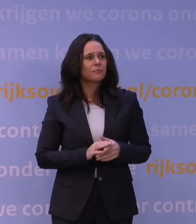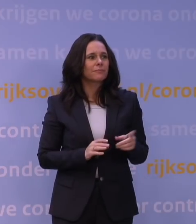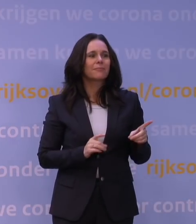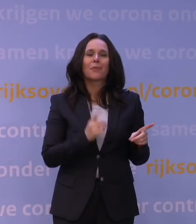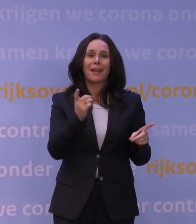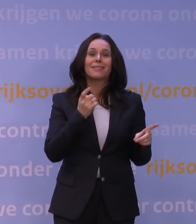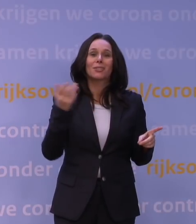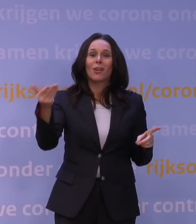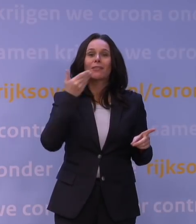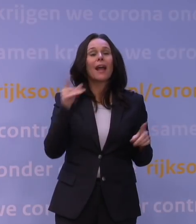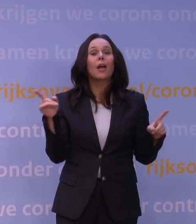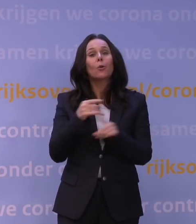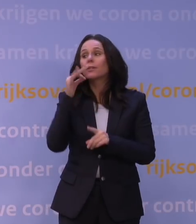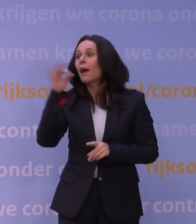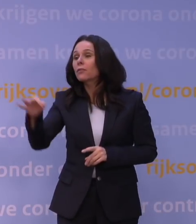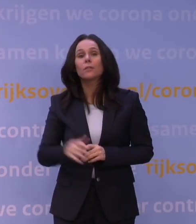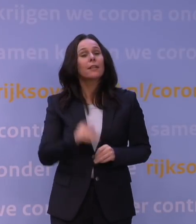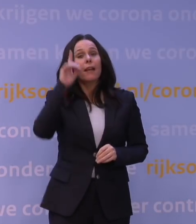Het korte antwoord is: dat weten we nog niet.